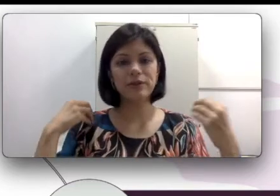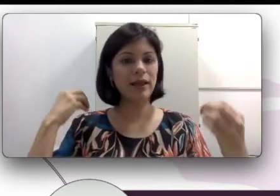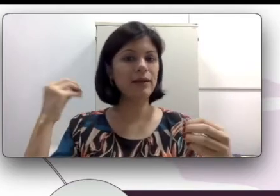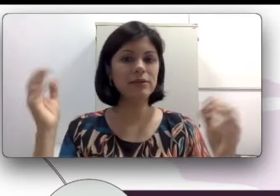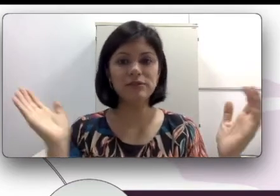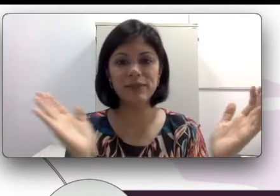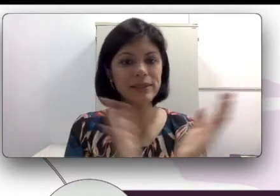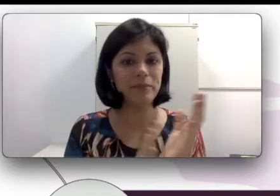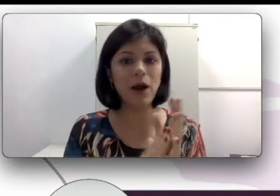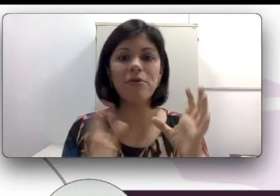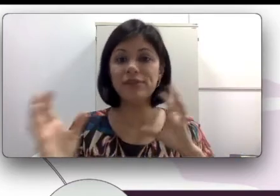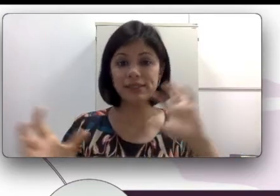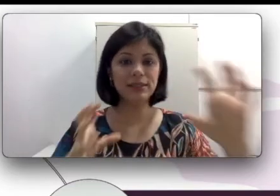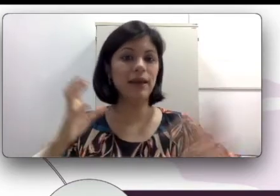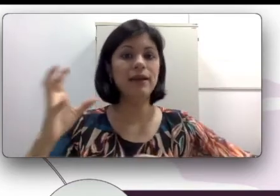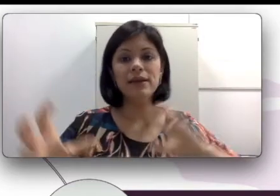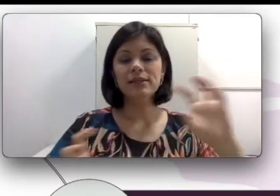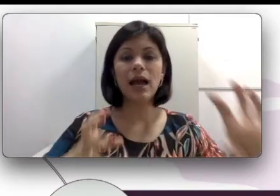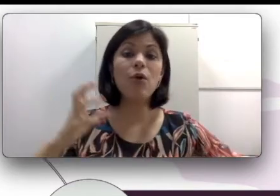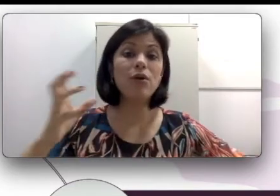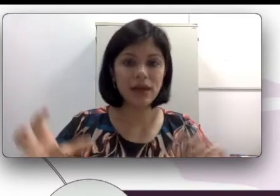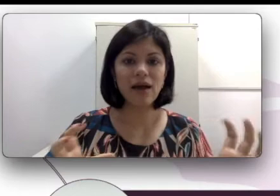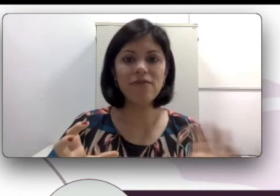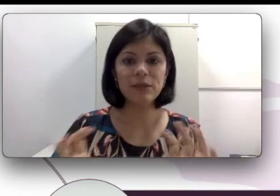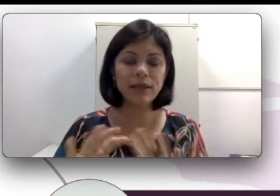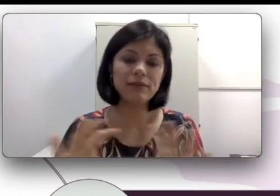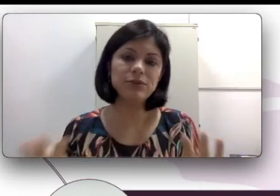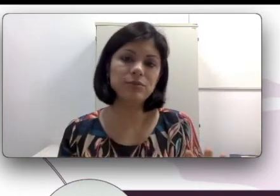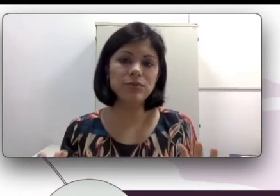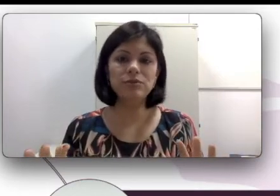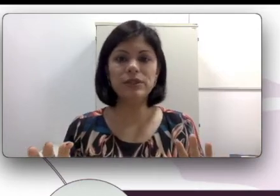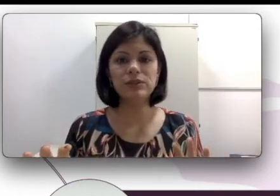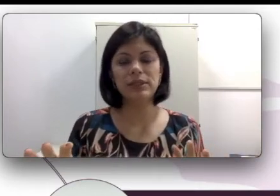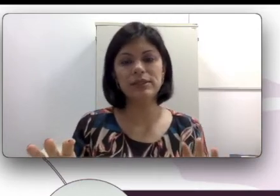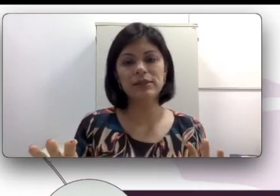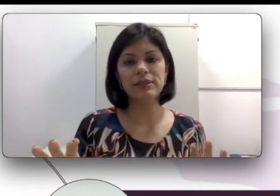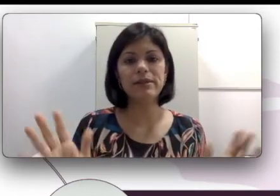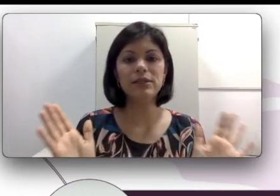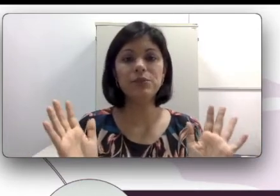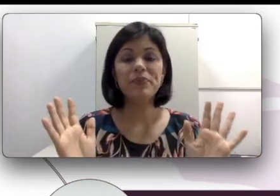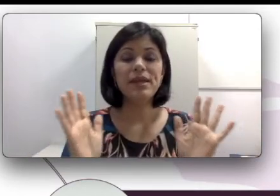lá bater palma para ver se ele acordava quando estava dormindo no berço silenciosamente